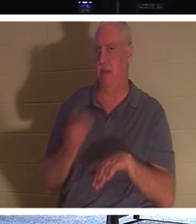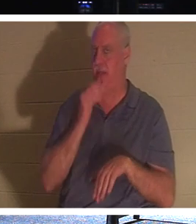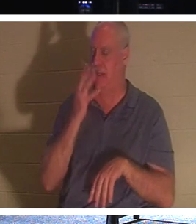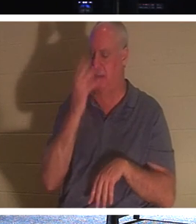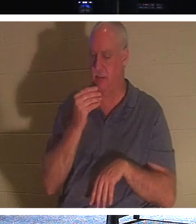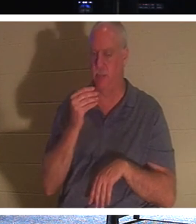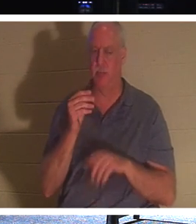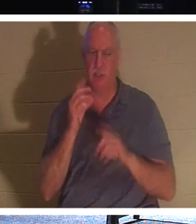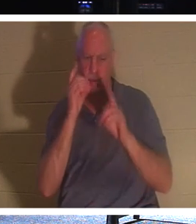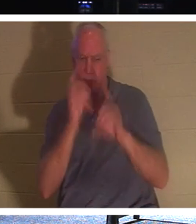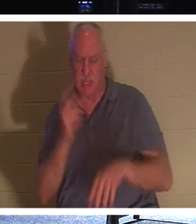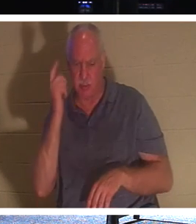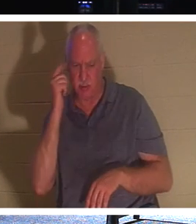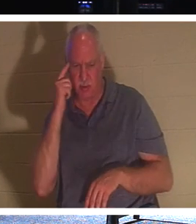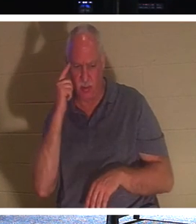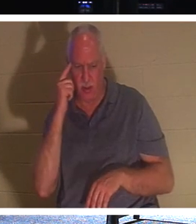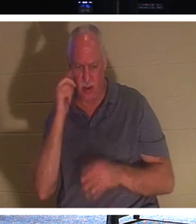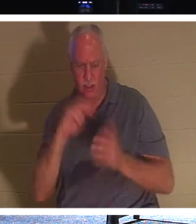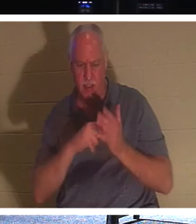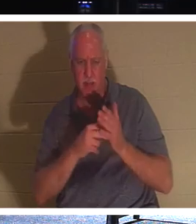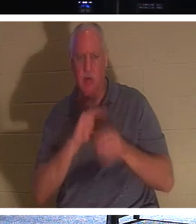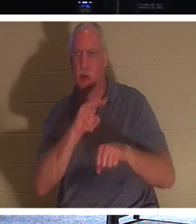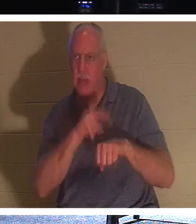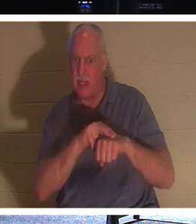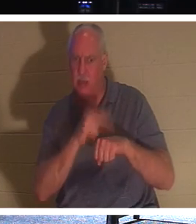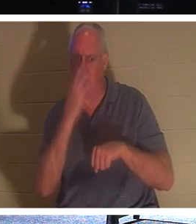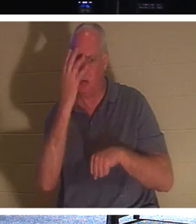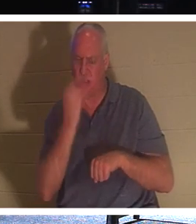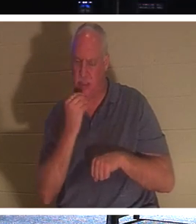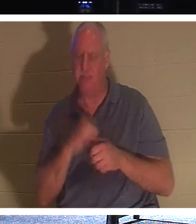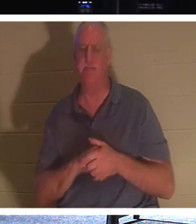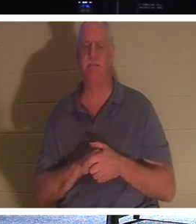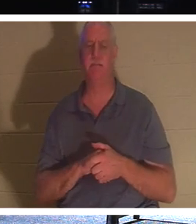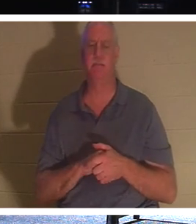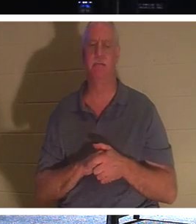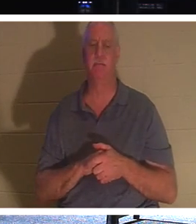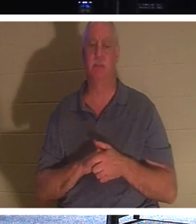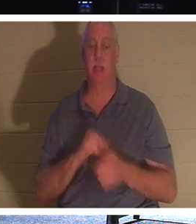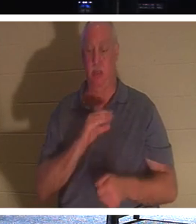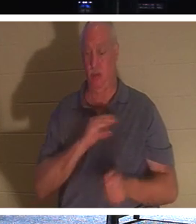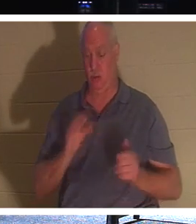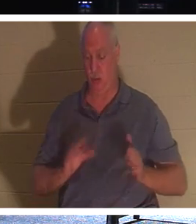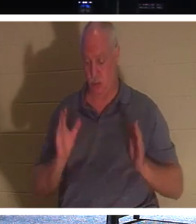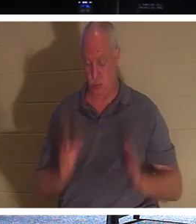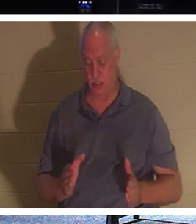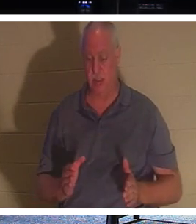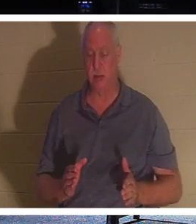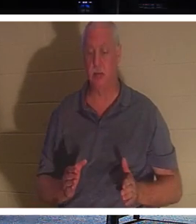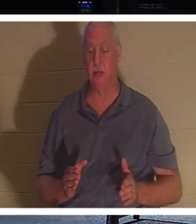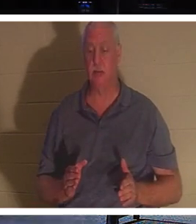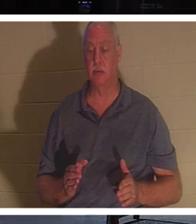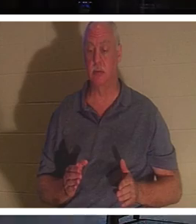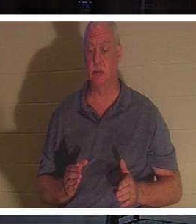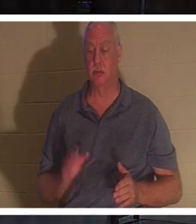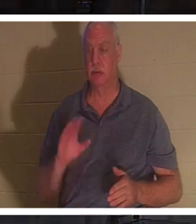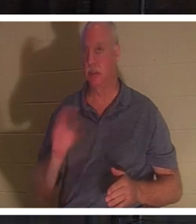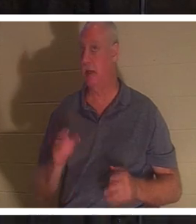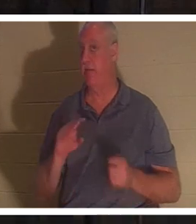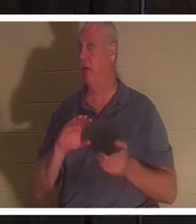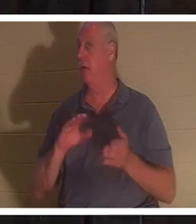弟子たちはイエスが自然な眠りを意味していると考えました。」クリスチャンにとって、クリスチャンは決して死ぬことはありません、と聖書は述べています。